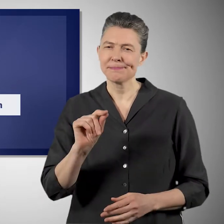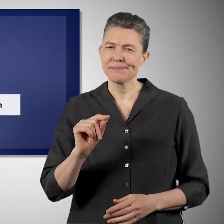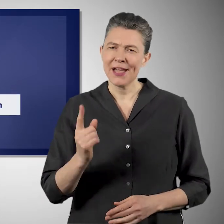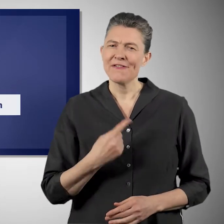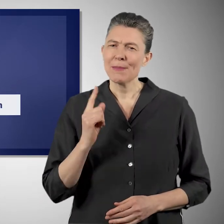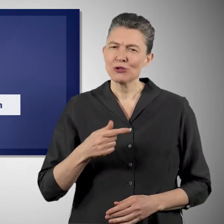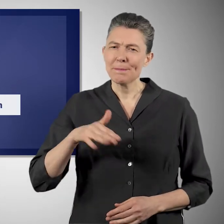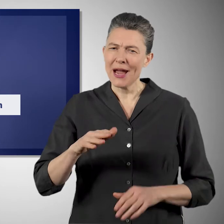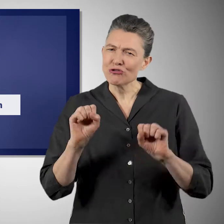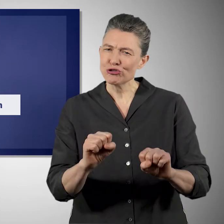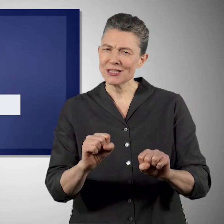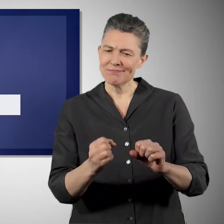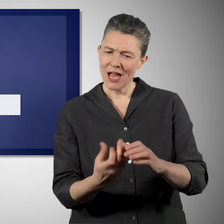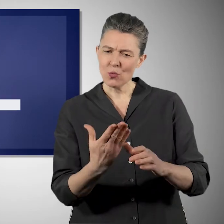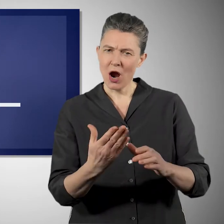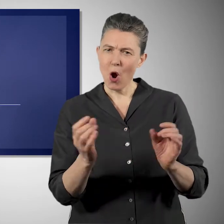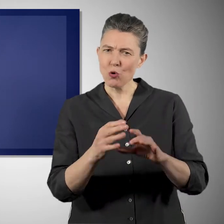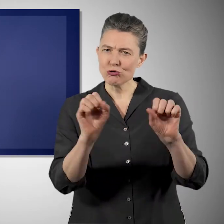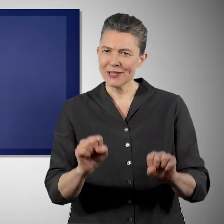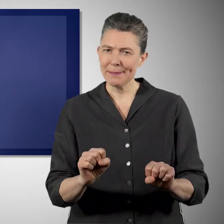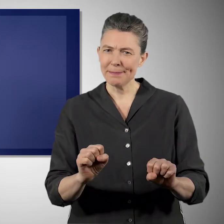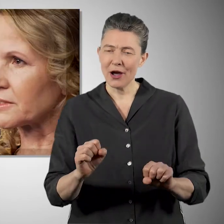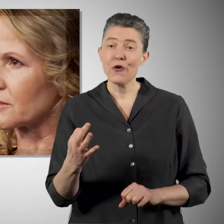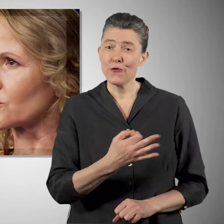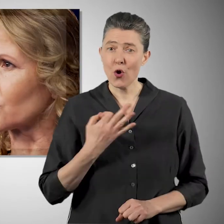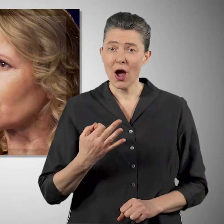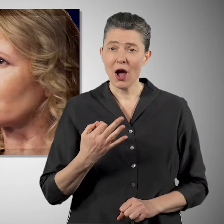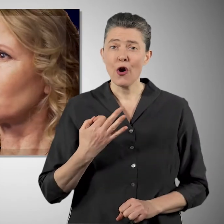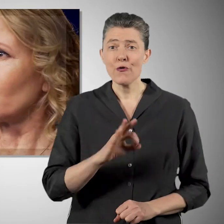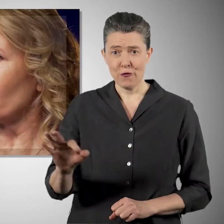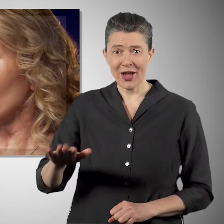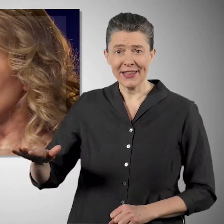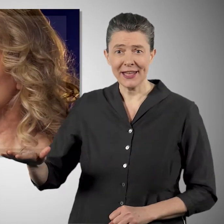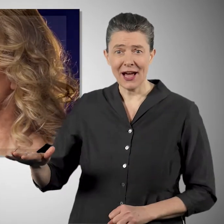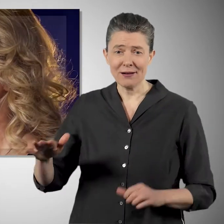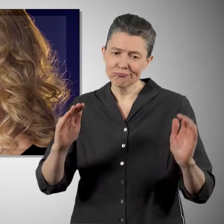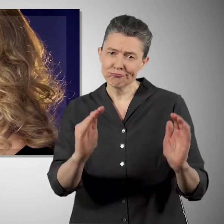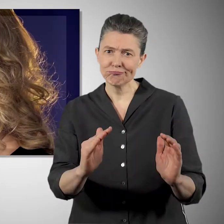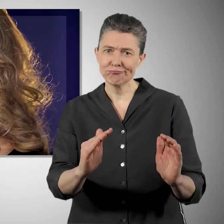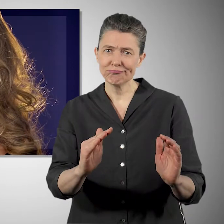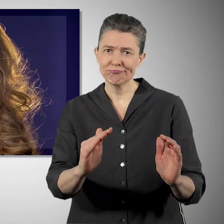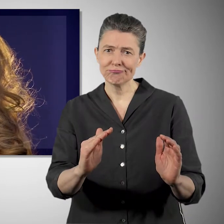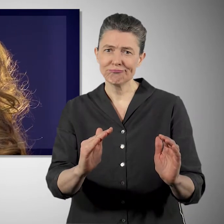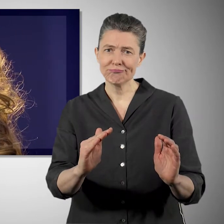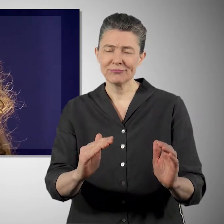Das heißt unsere Natur, unsere Ökosysteme besser zu schützen und für uns und für unsere Kinder zu erhalten.